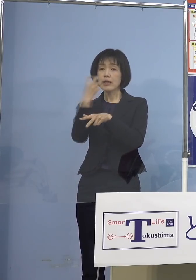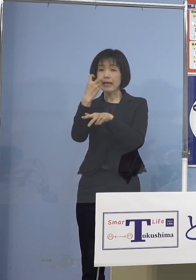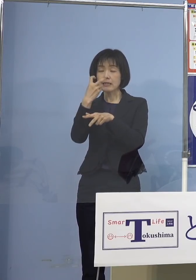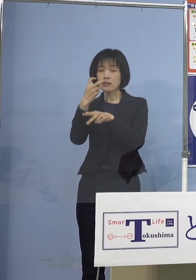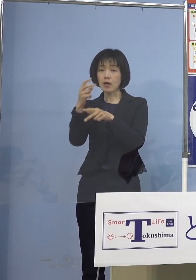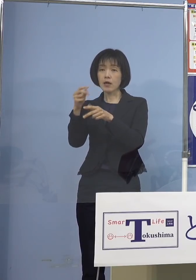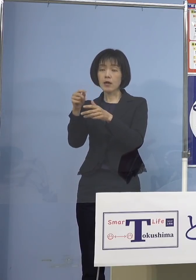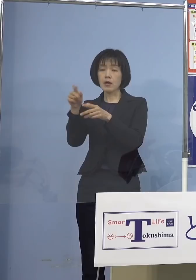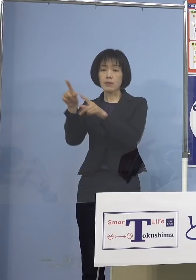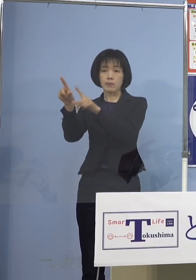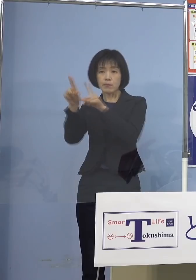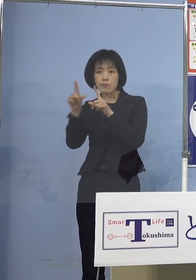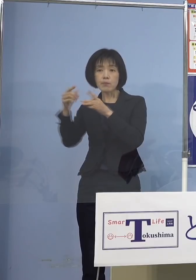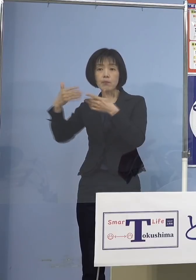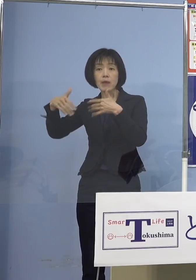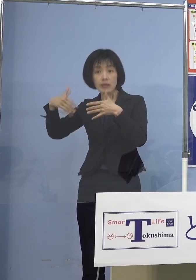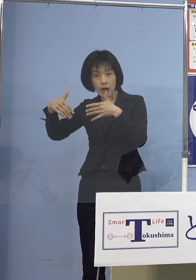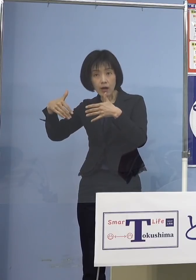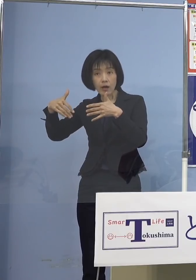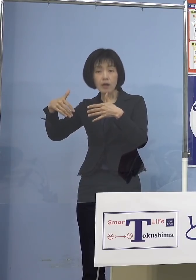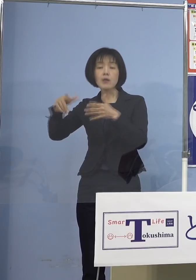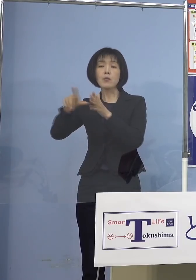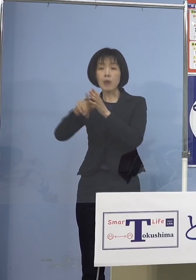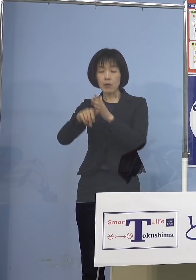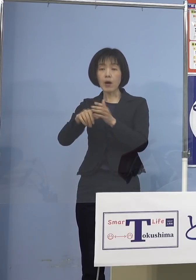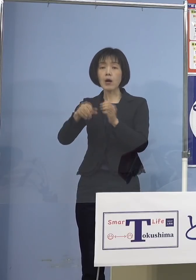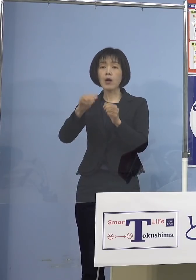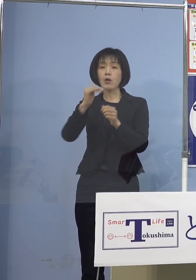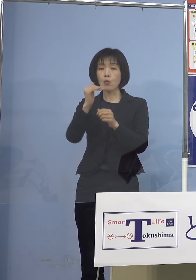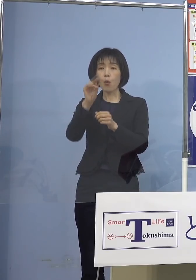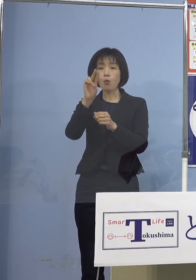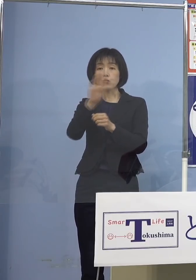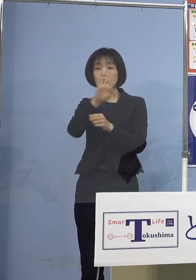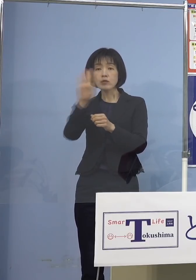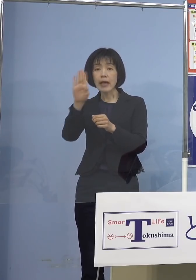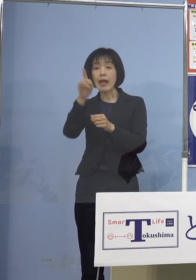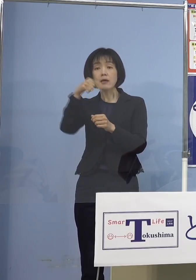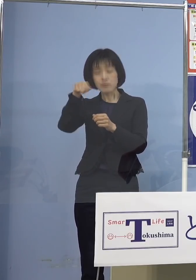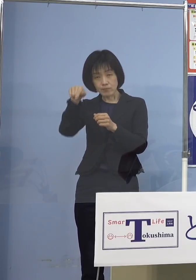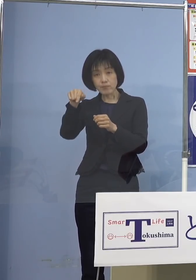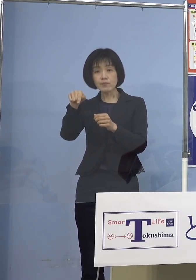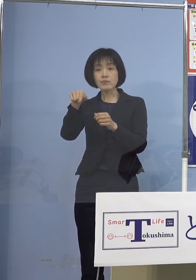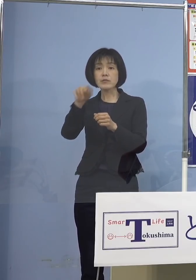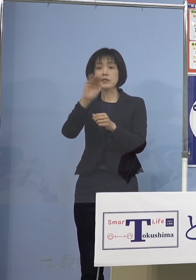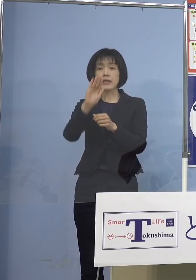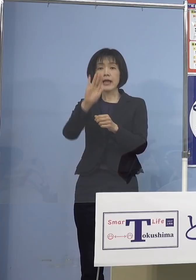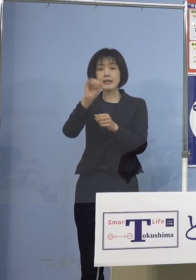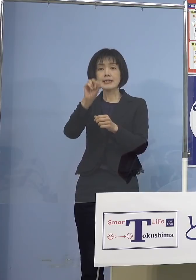得られていない場合には 抗原定性検査キットで陰性を確認して